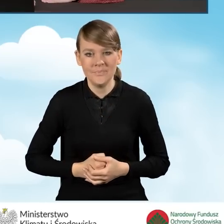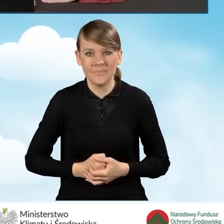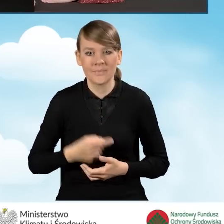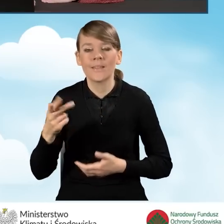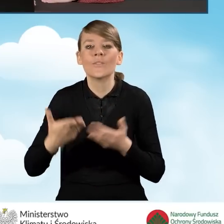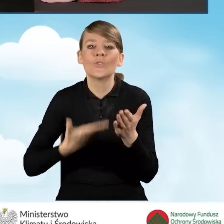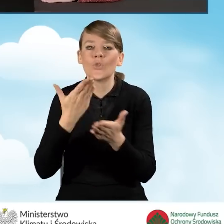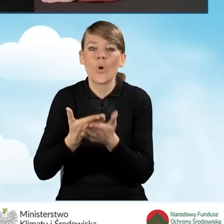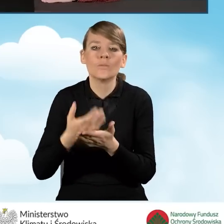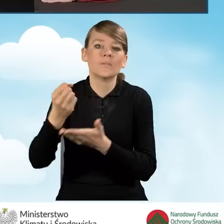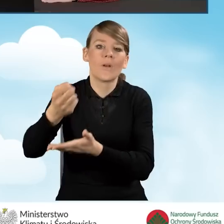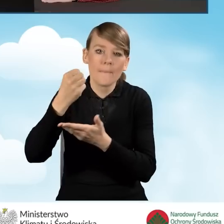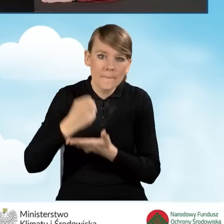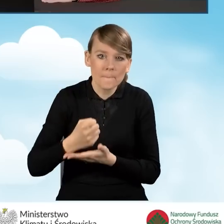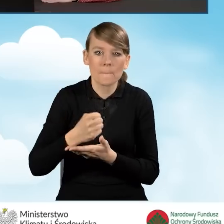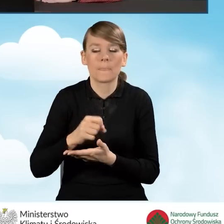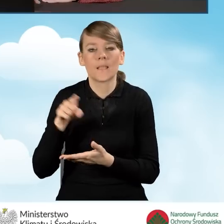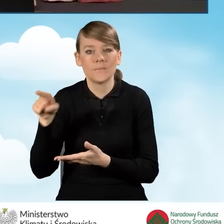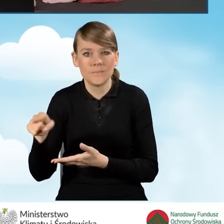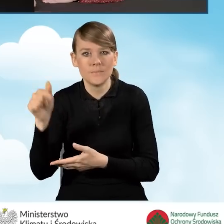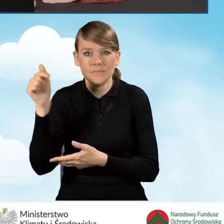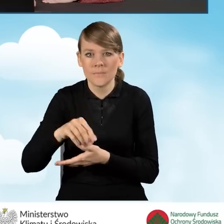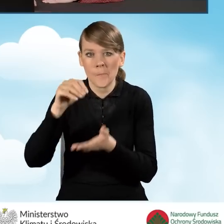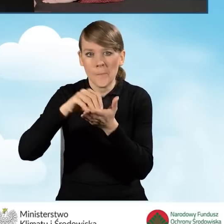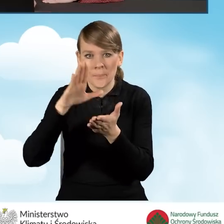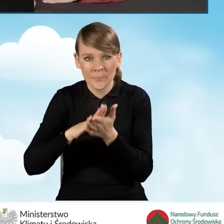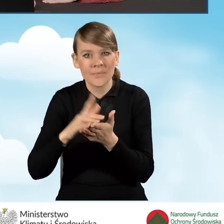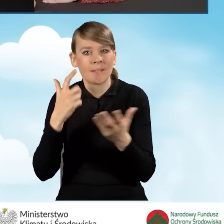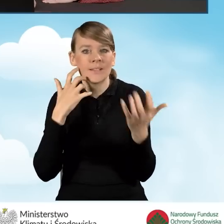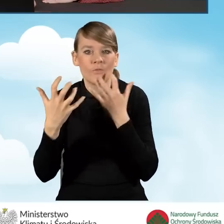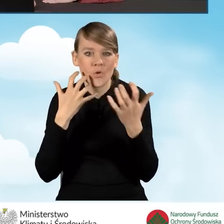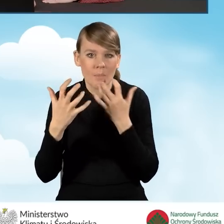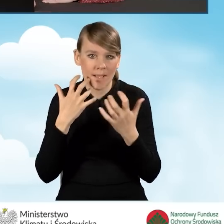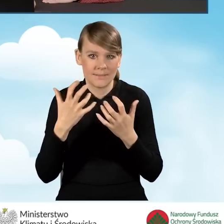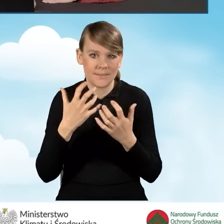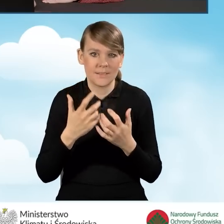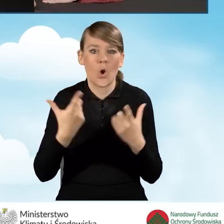o dofinansowanie i przekazywaniu, wpisaniu informacji dotyczących naszego wnioskodawcy.